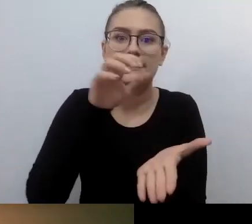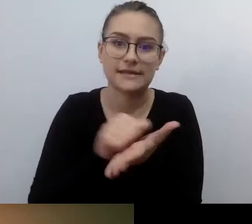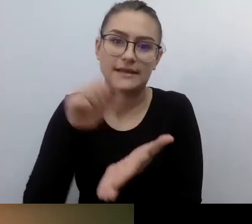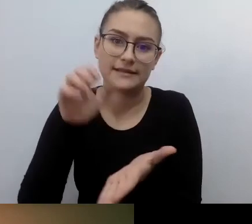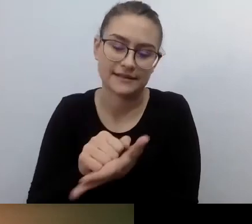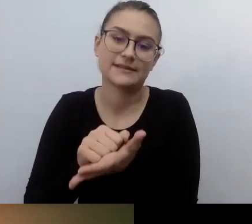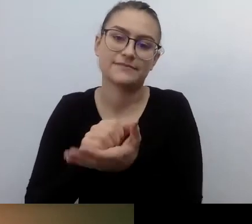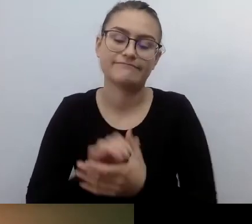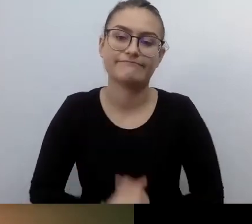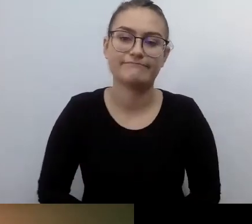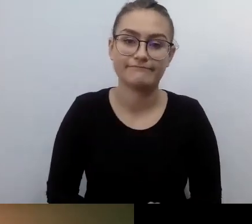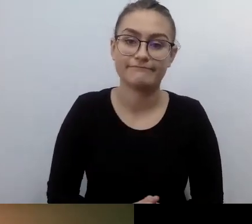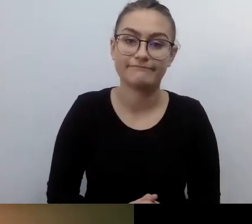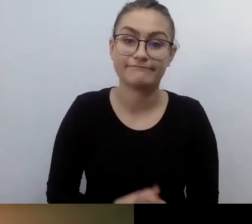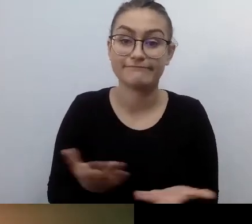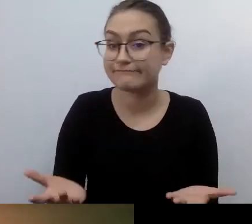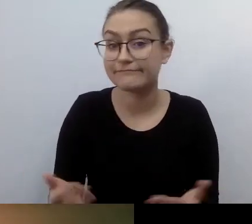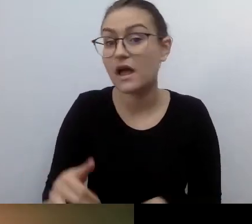Bo zwykle nie były pierwsze, ktoś zajął ich miejsce.